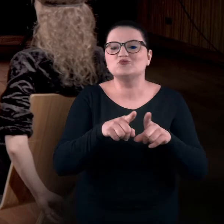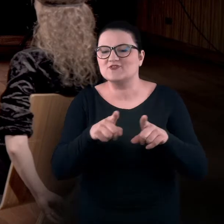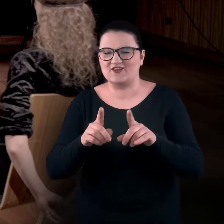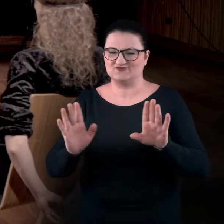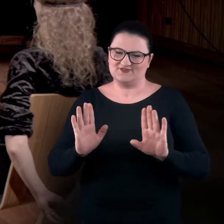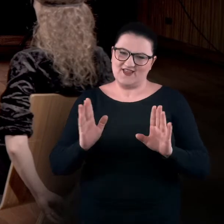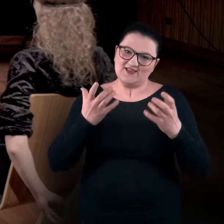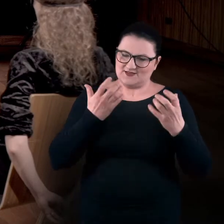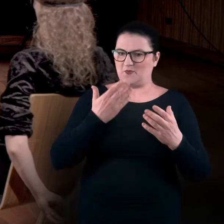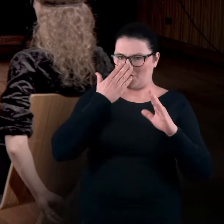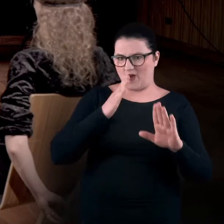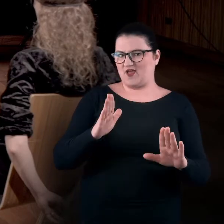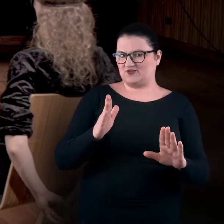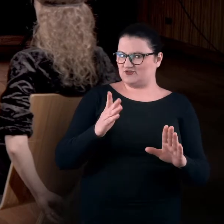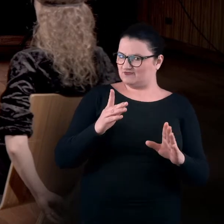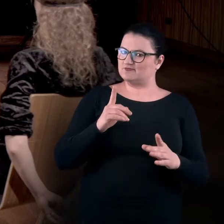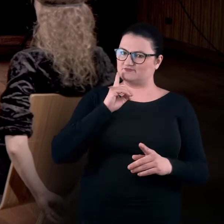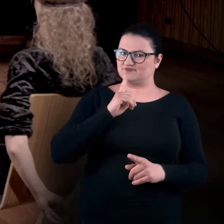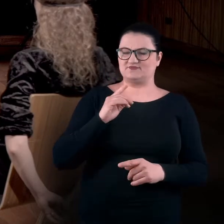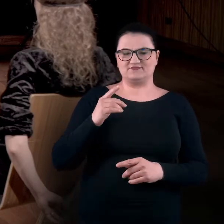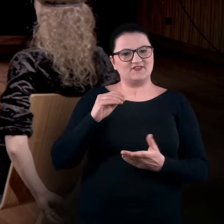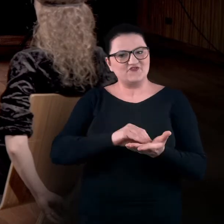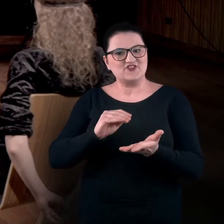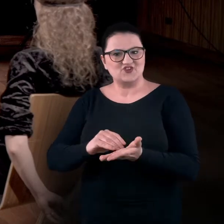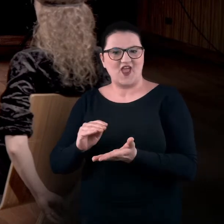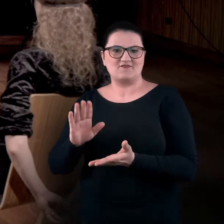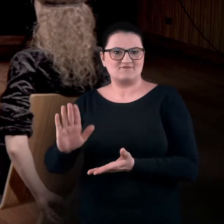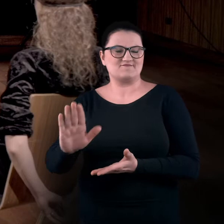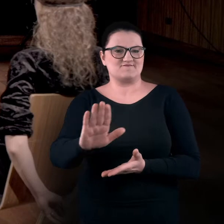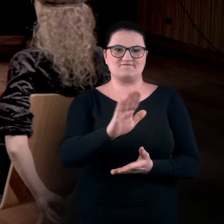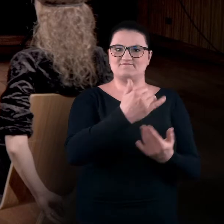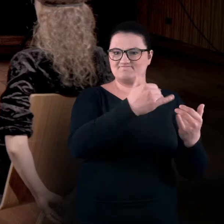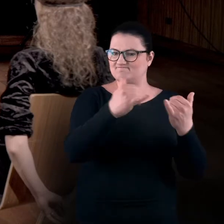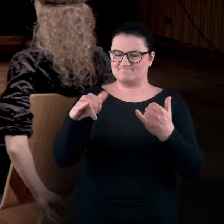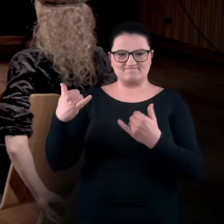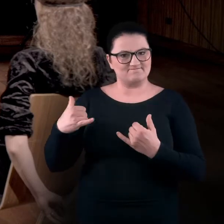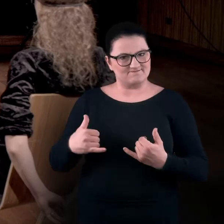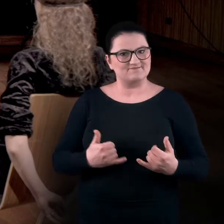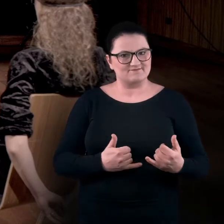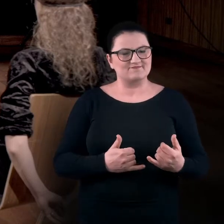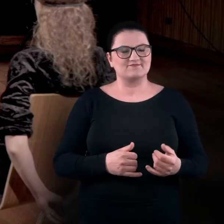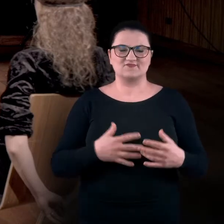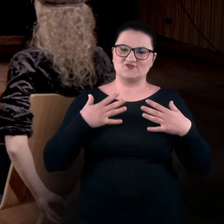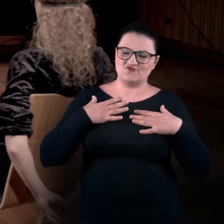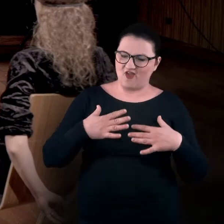tylko chcieliśmy zwrócić uwagę na zwyczajowe dla nas, dla danej sytuacji, pozycje ciała,